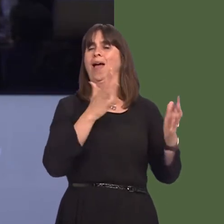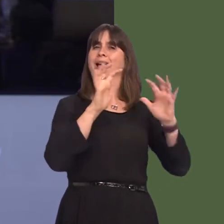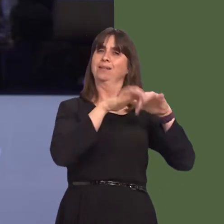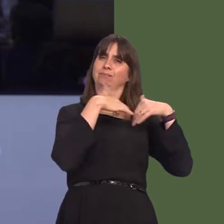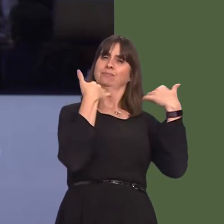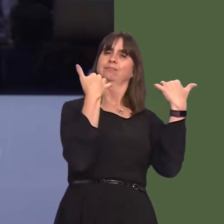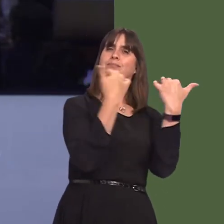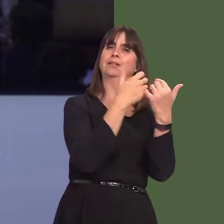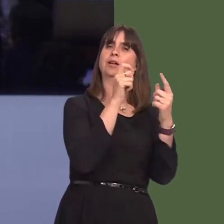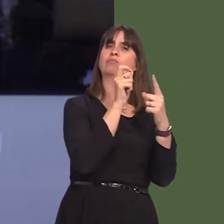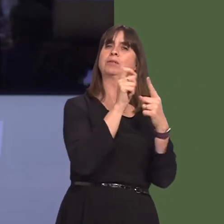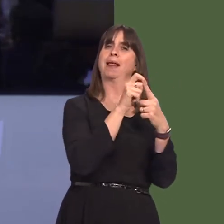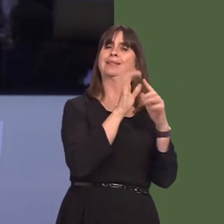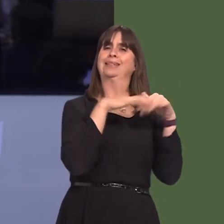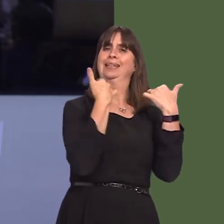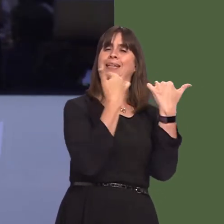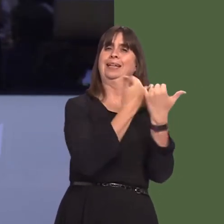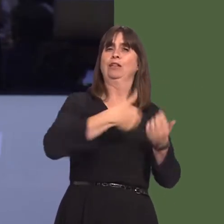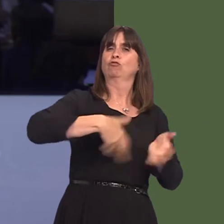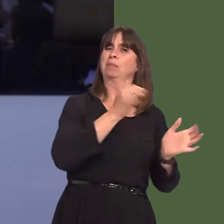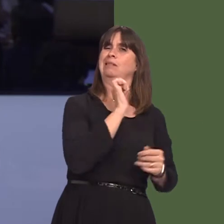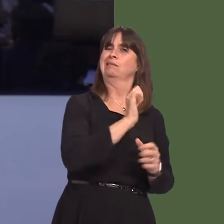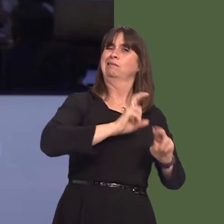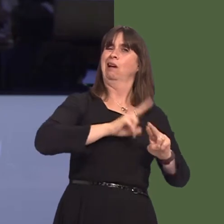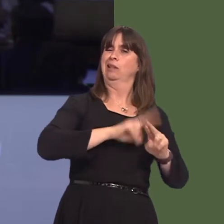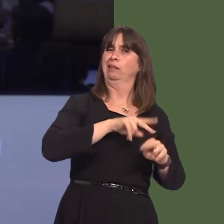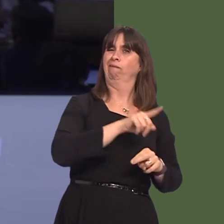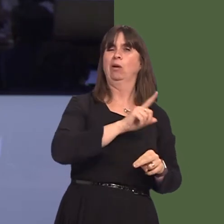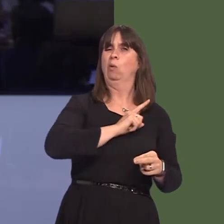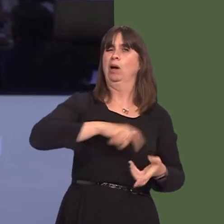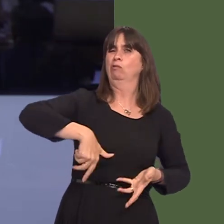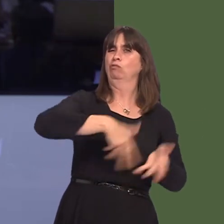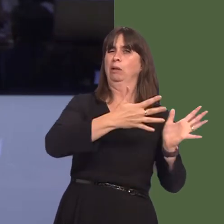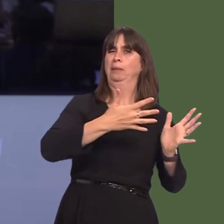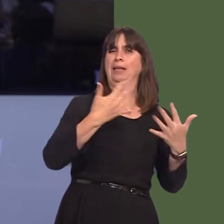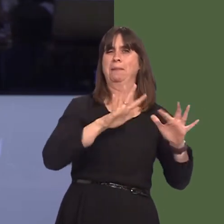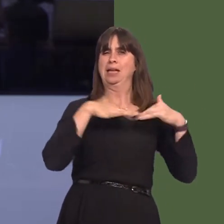Wales during the autumn rugby internationals. This follows complaints about the behaviour